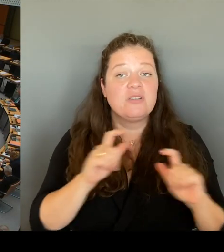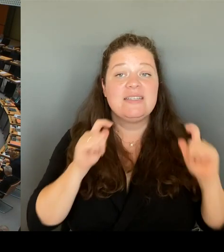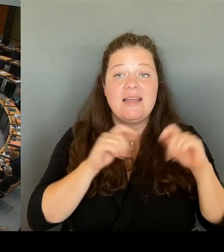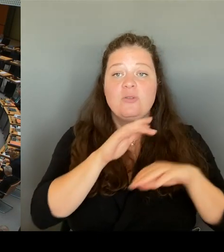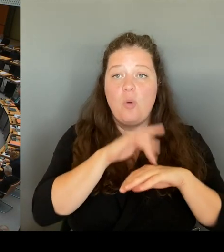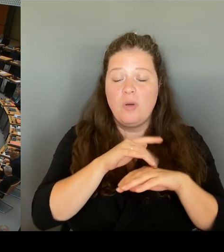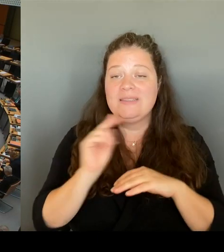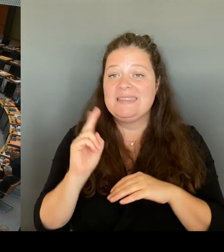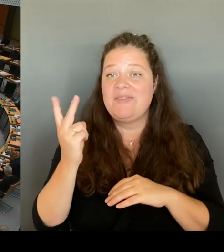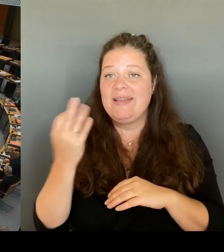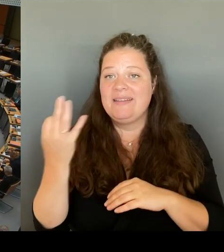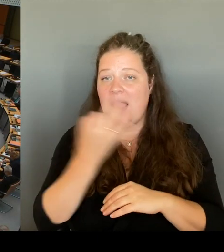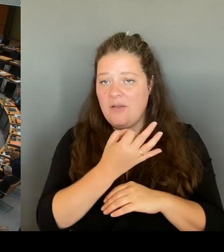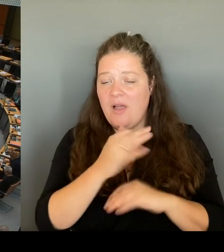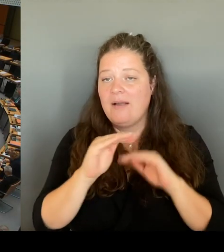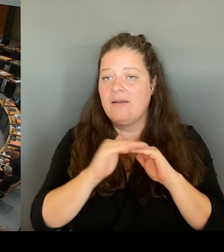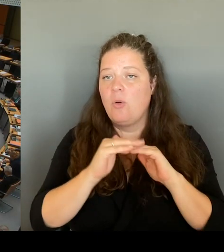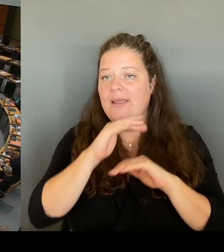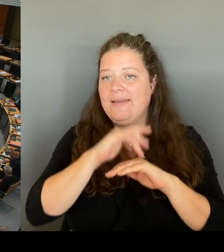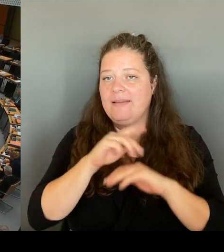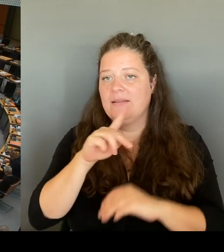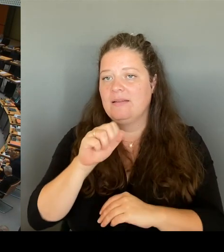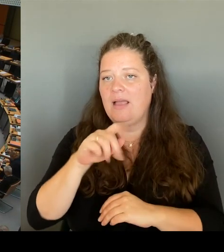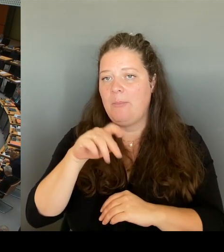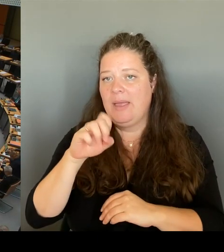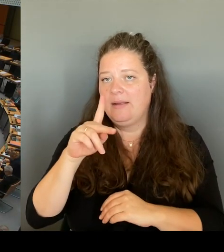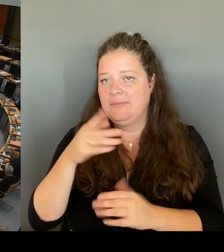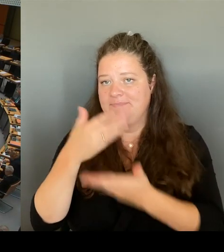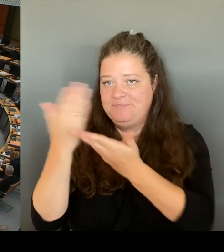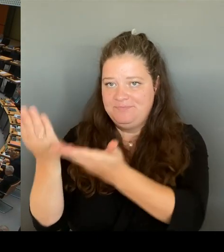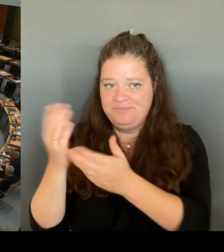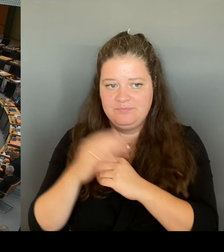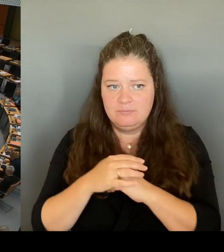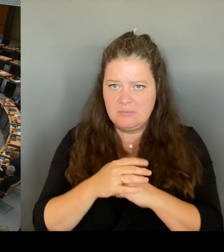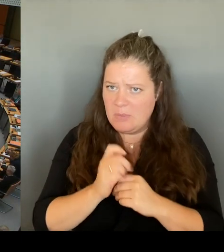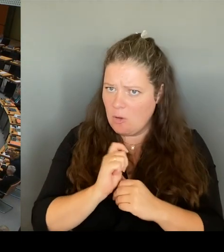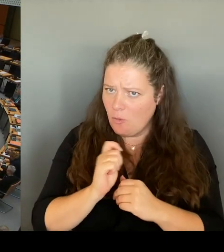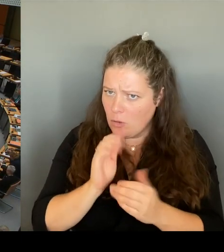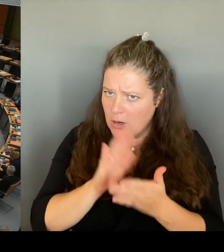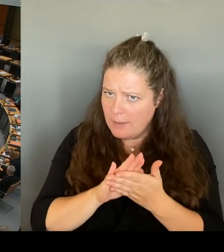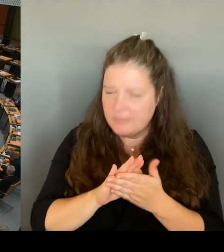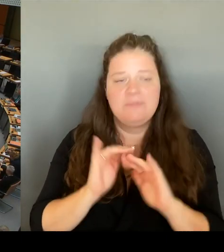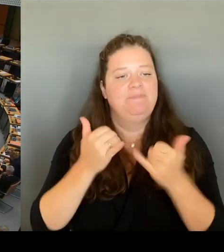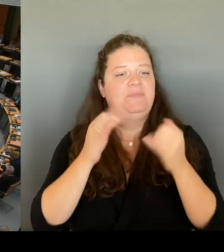(Rednerwechsel) Geht es jetzt schon? Ja. Danke. Ja, vielen Dank, Frau Senatorin. Ich bin übrigens einer von